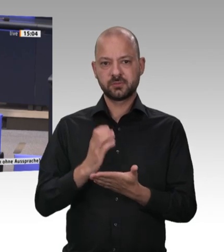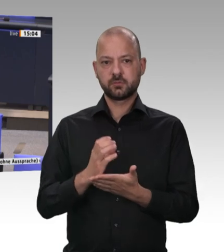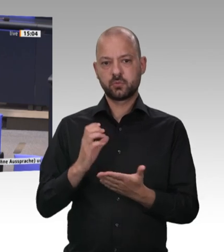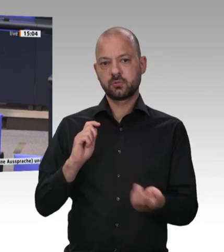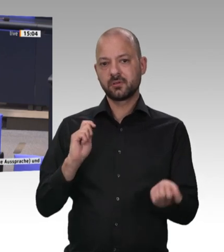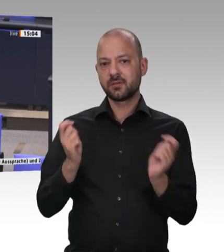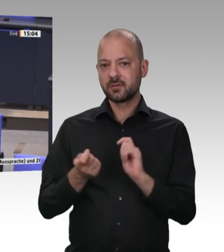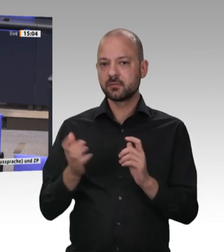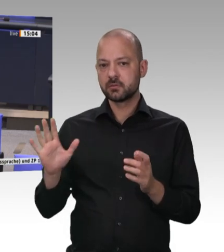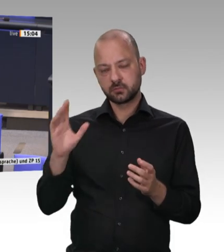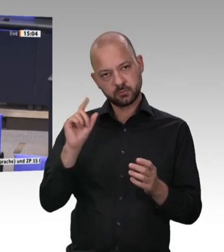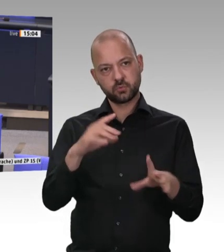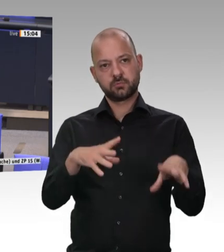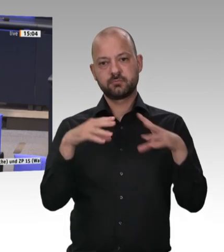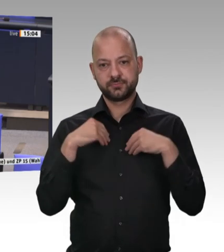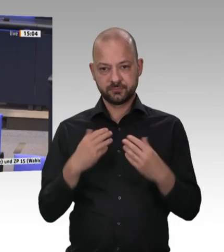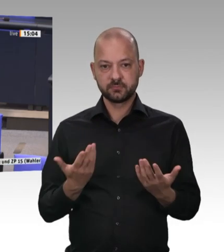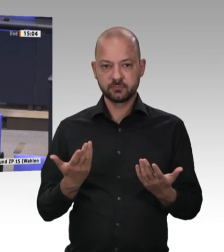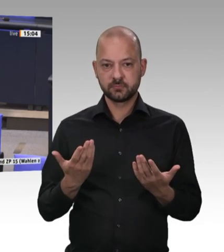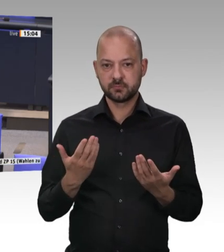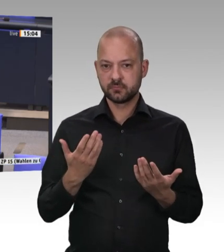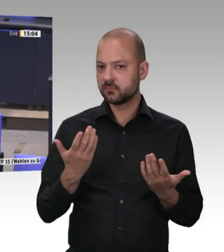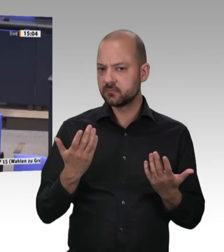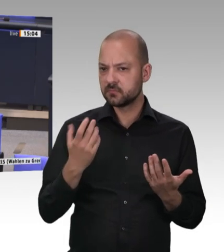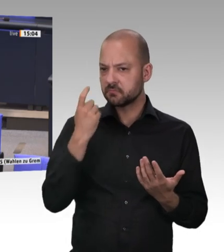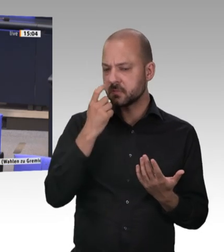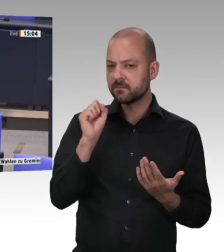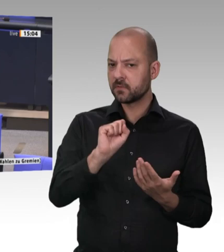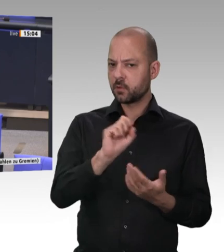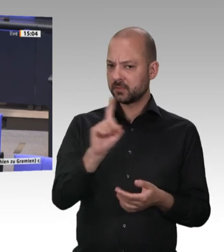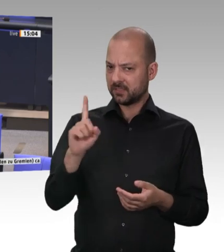die sich einfach nicht bewegen, weil sie meinen, dass das, was da passiert, richtig